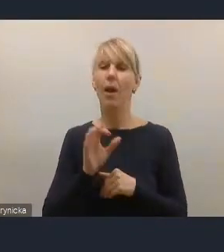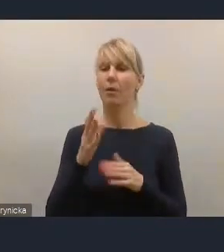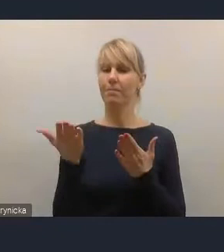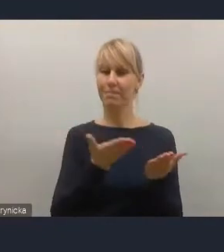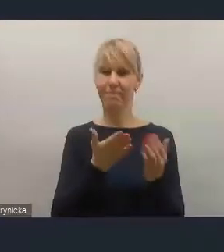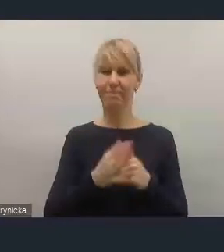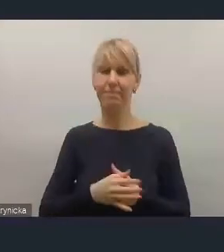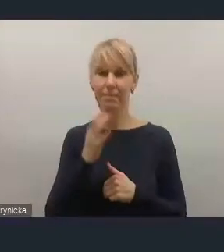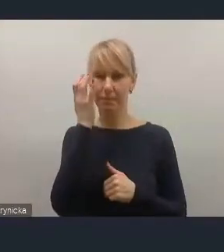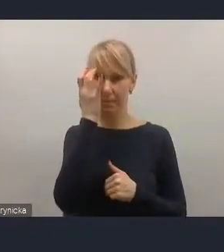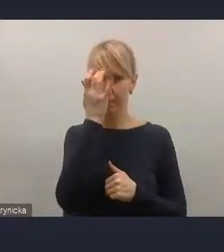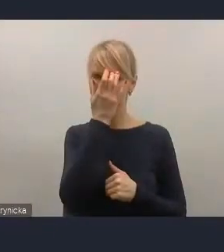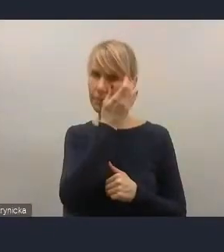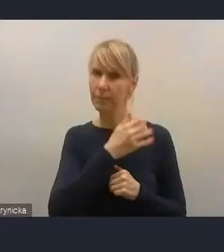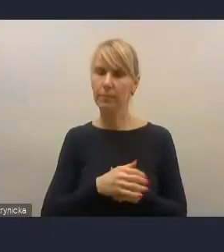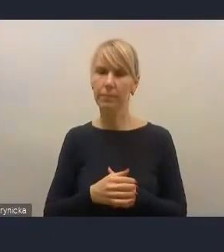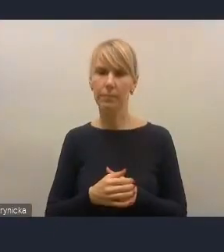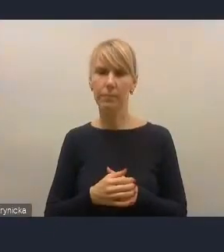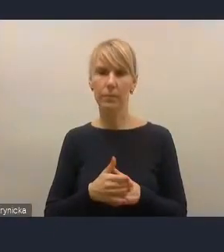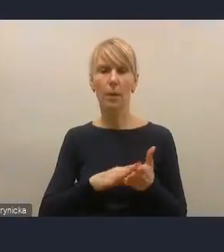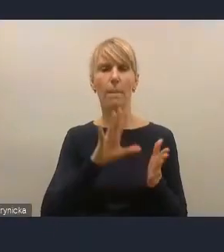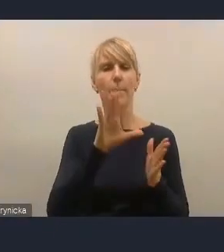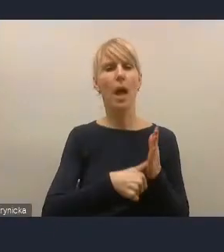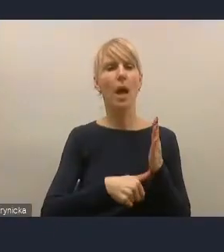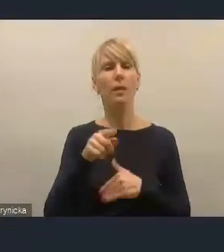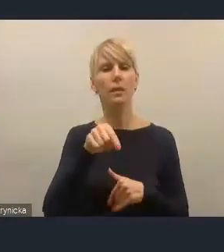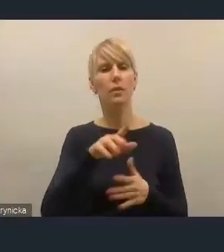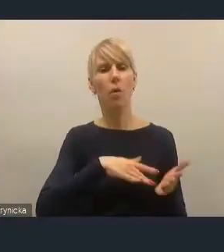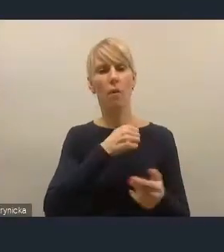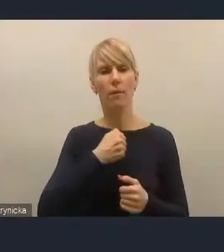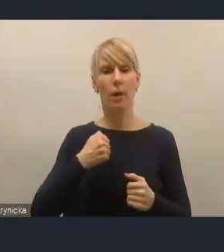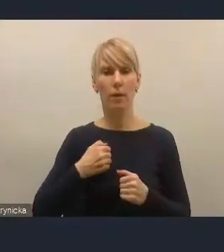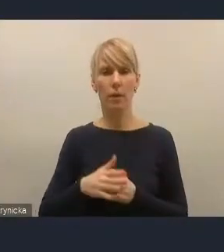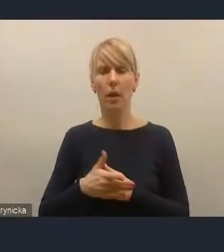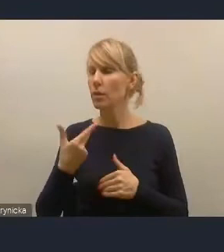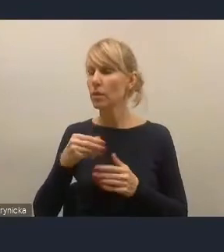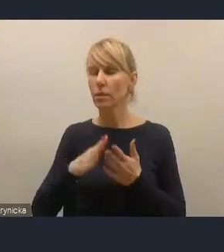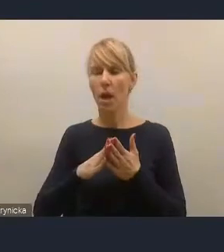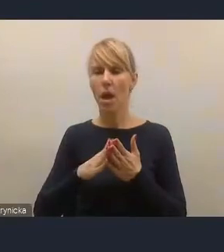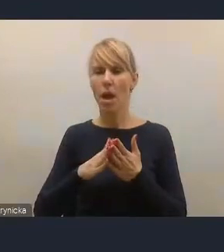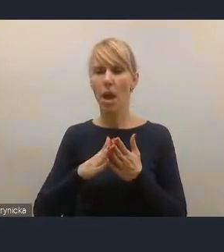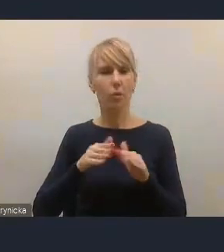Dzień dobry, Kamil Przyborowski, Miasto Stołeczne Warszawa. Ja się nie zgłaszałem wcześniej, ale skoro jest taka możliwość teraz ad hoc,